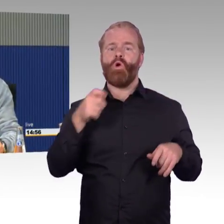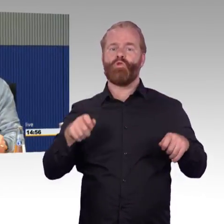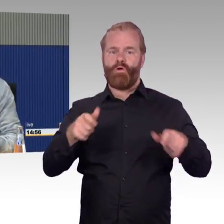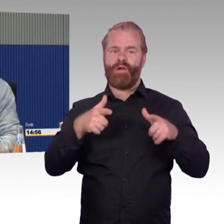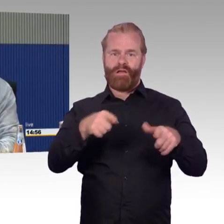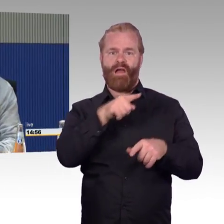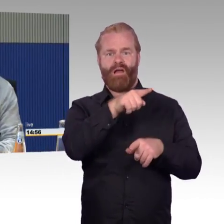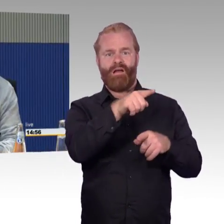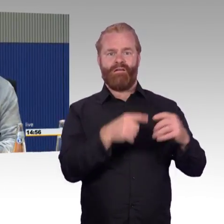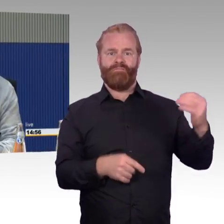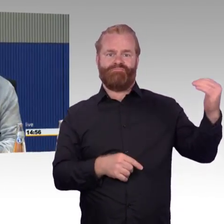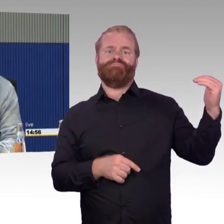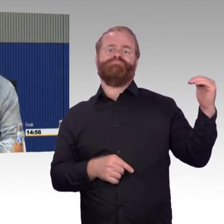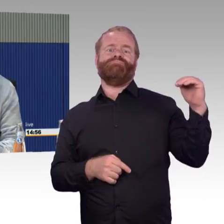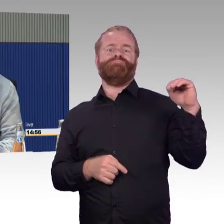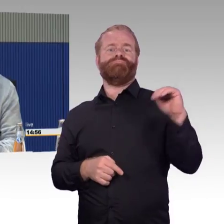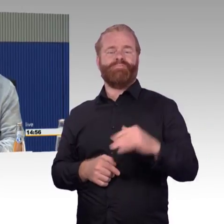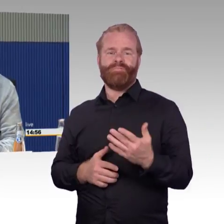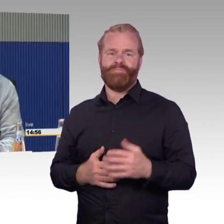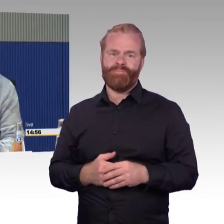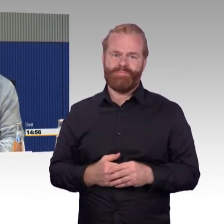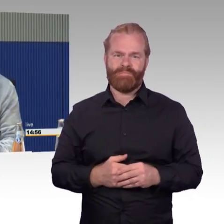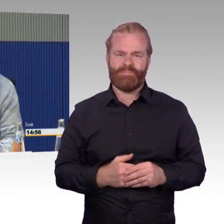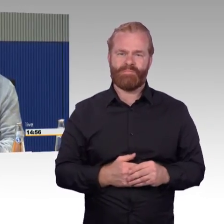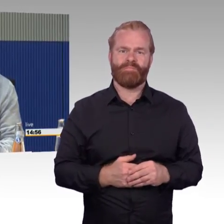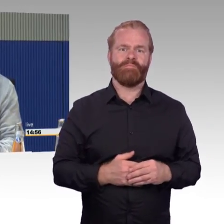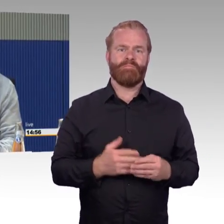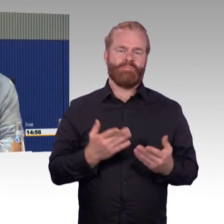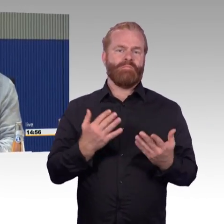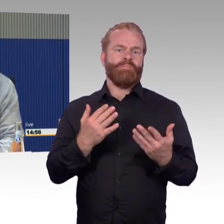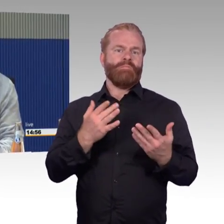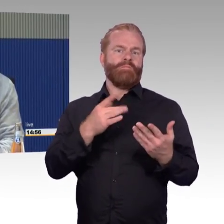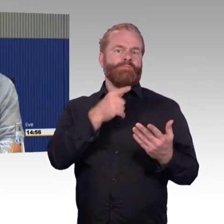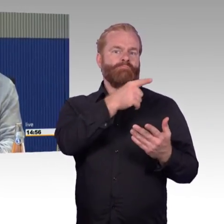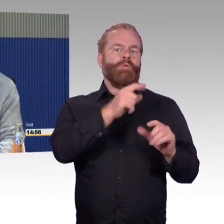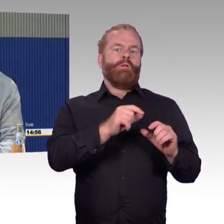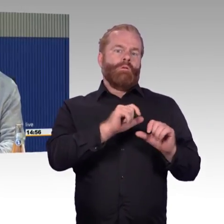und ich möchte sie nicht erleben. Beim ICE 1 habe ich ein besseres Gefühl, muss ich ehrlich sagen.